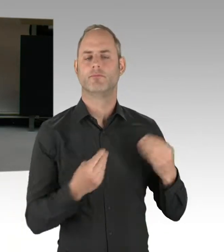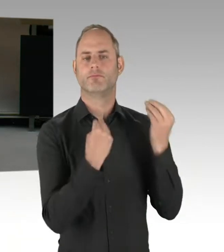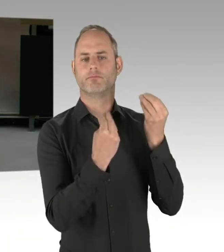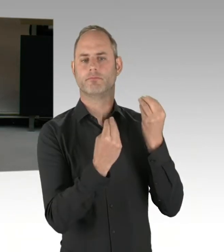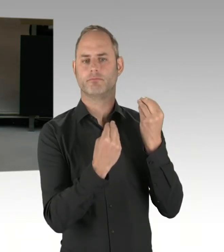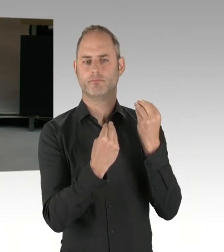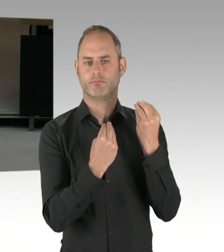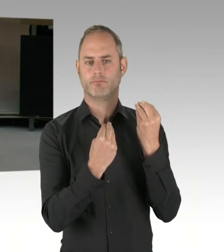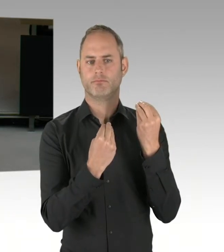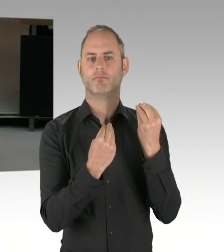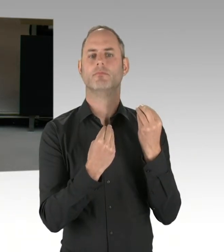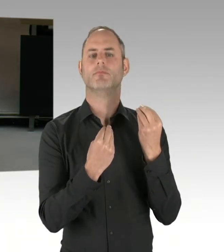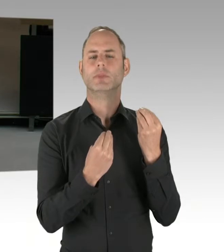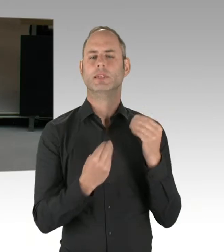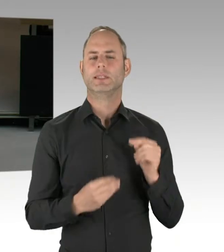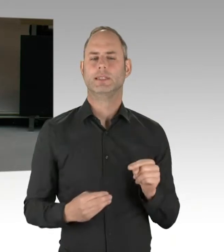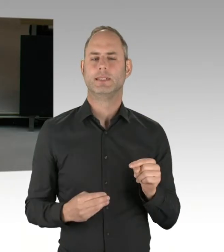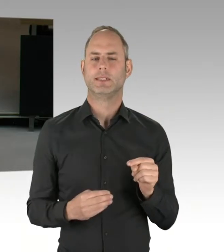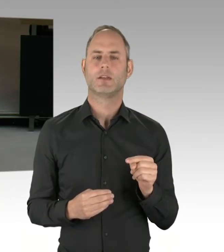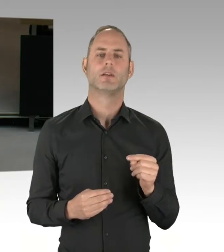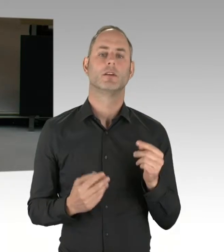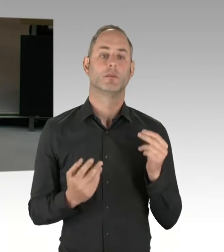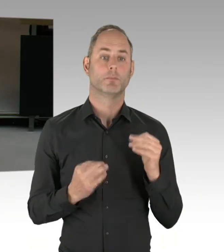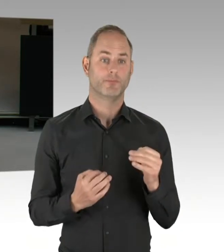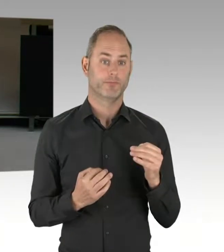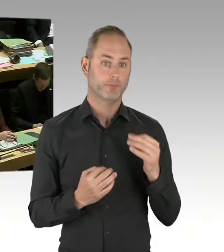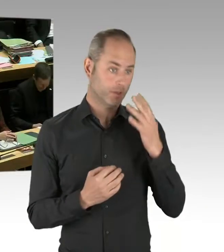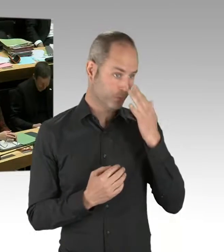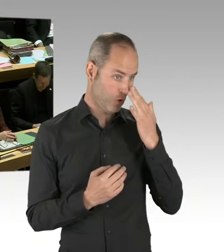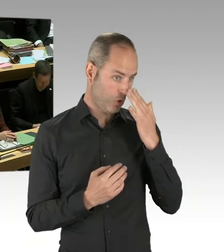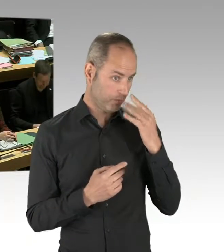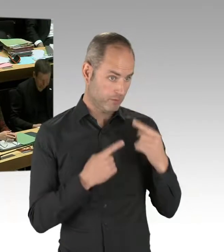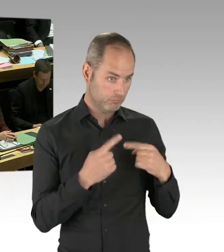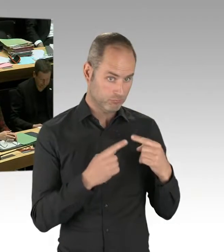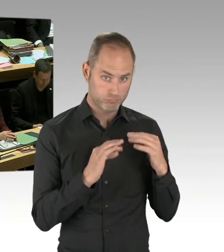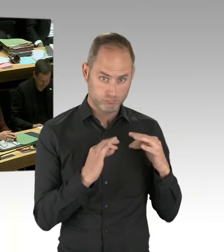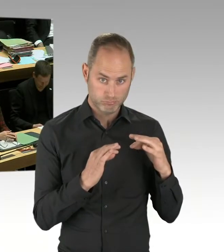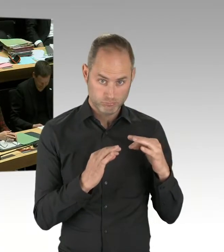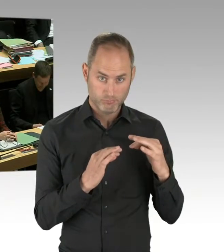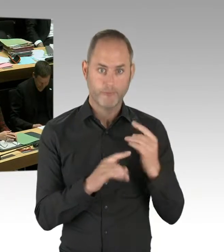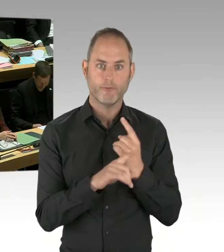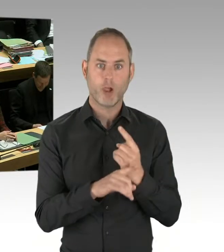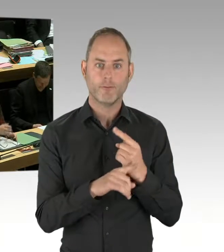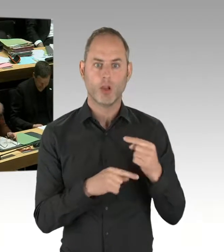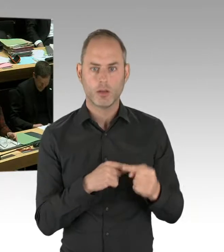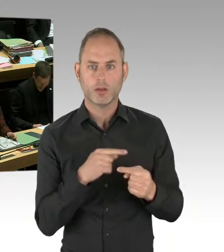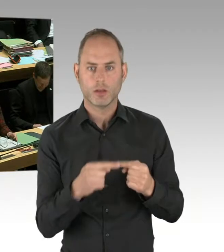den Taser regelhaft bei der Polizei einzuführen, eine Grundvoraussetzung für die Einführung.